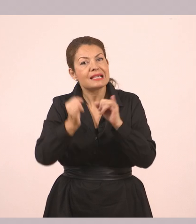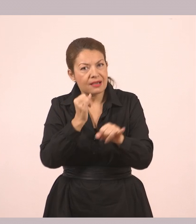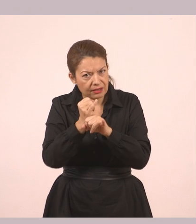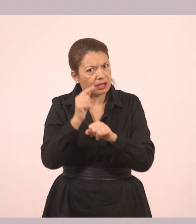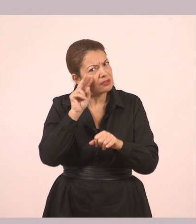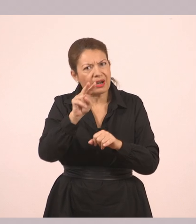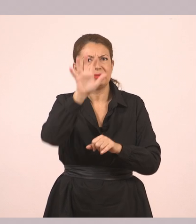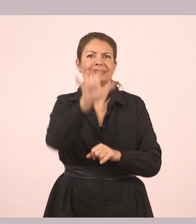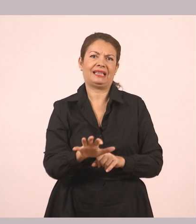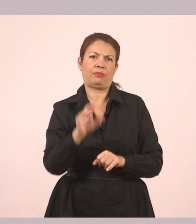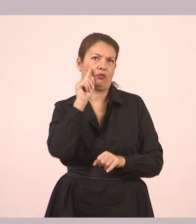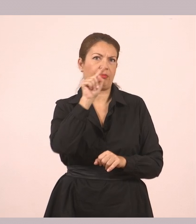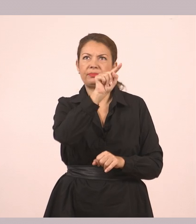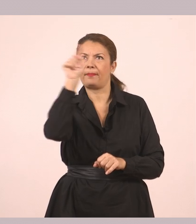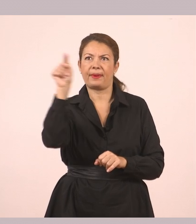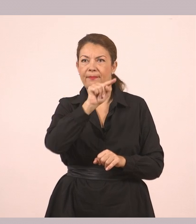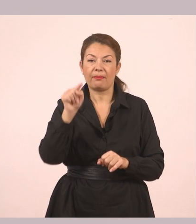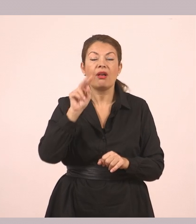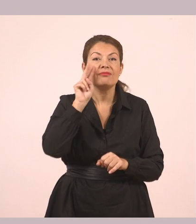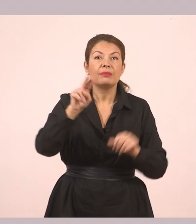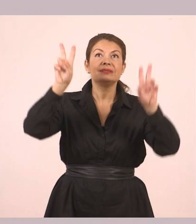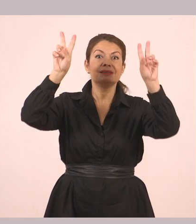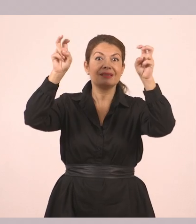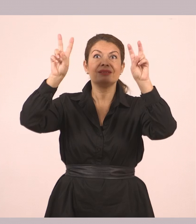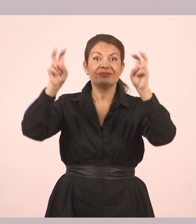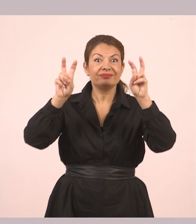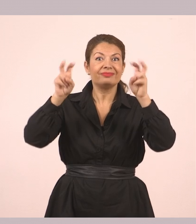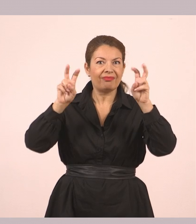Εδώ που υπάρχουν τα εισαγωγικά είναι ο λόγος.